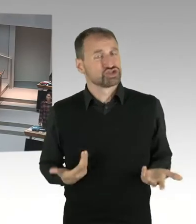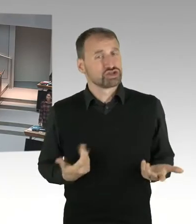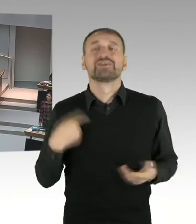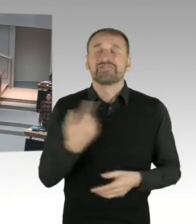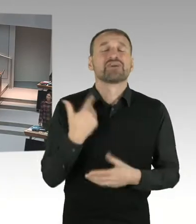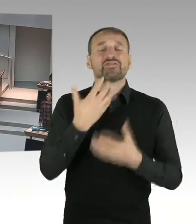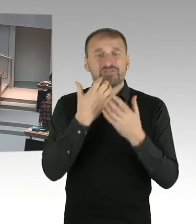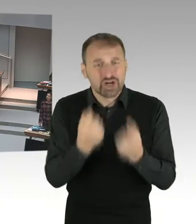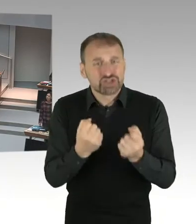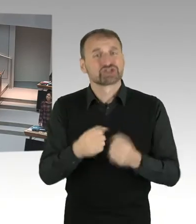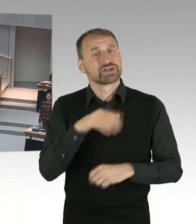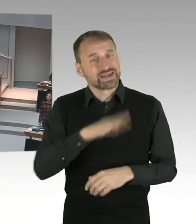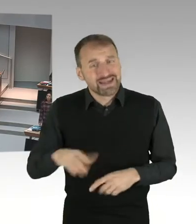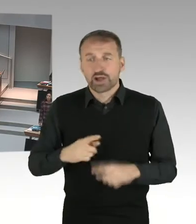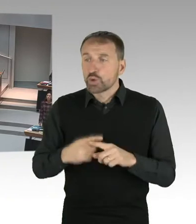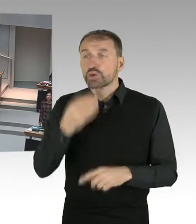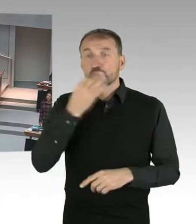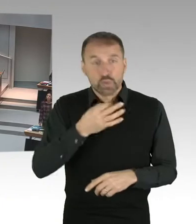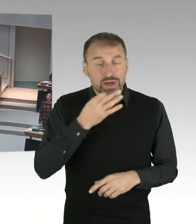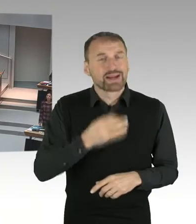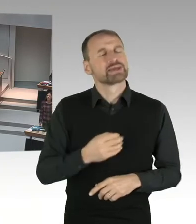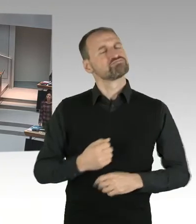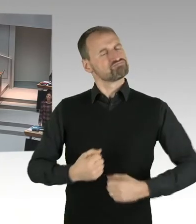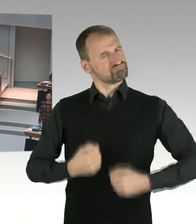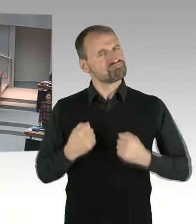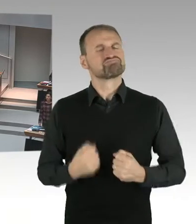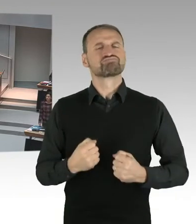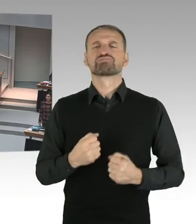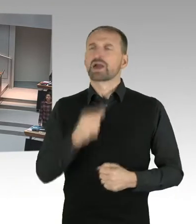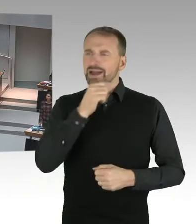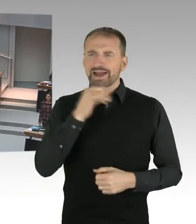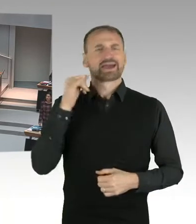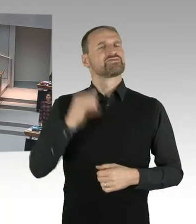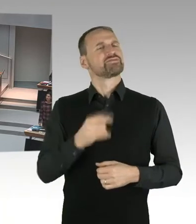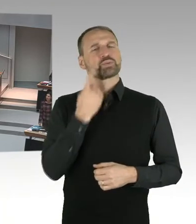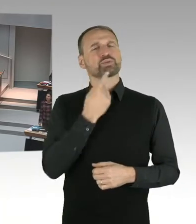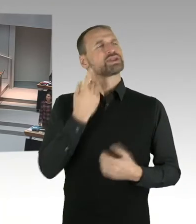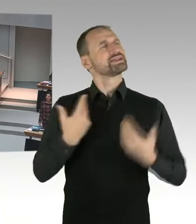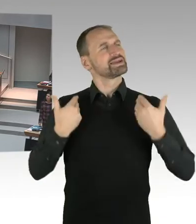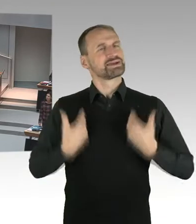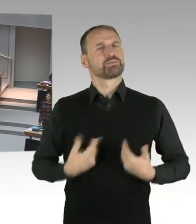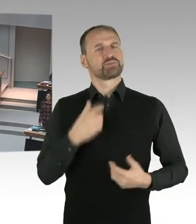Dass sie selber in der Lage sind, für sich zu entscheiden, welchen Weg sie gehen. (Beifall) Welcher Religion sie nachkommen.